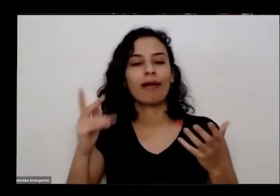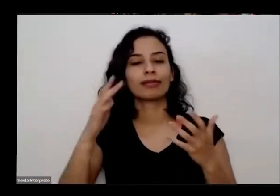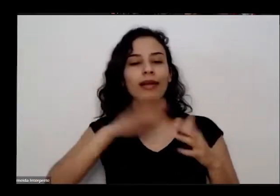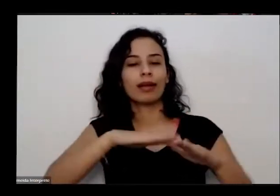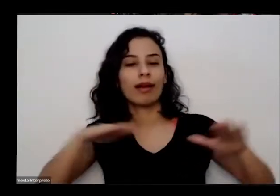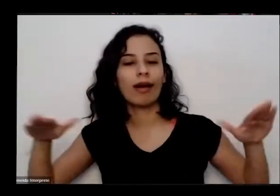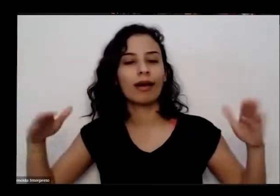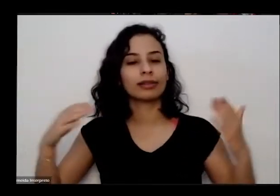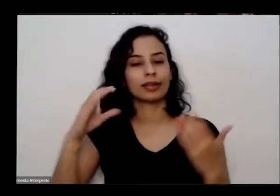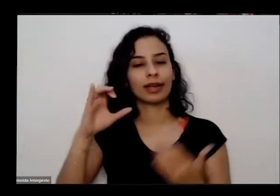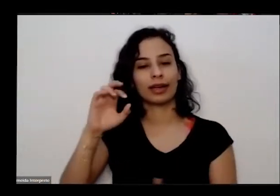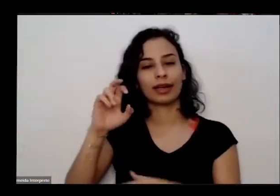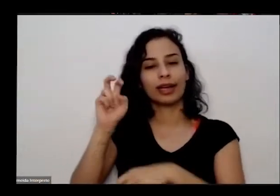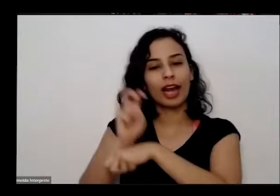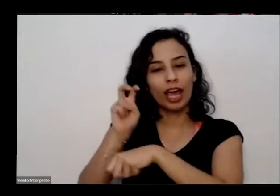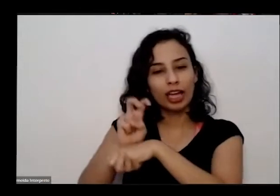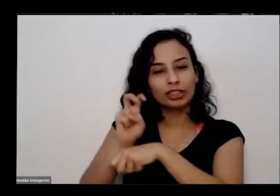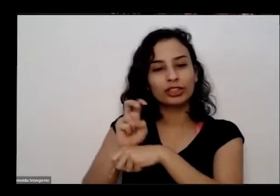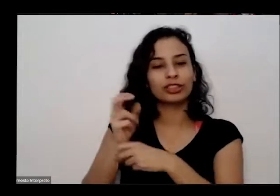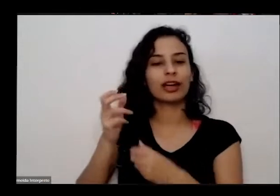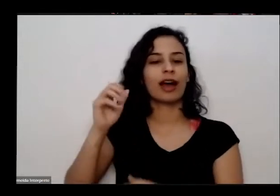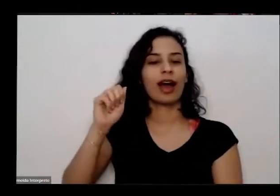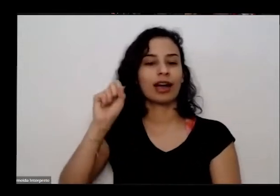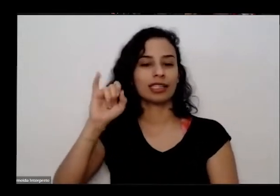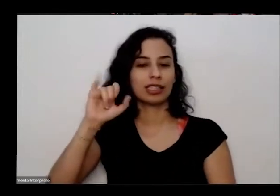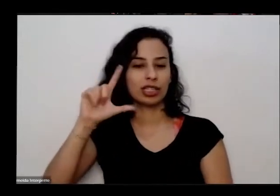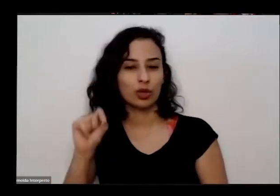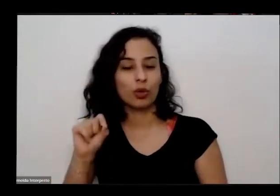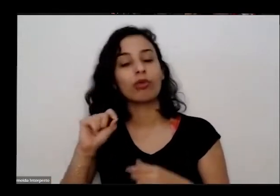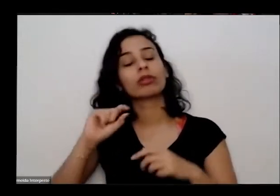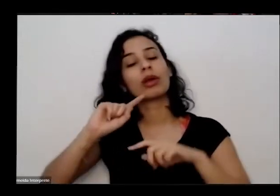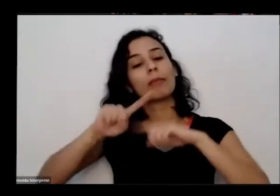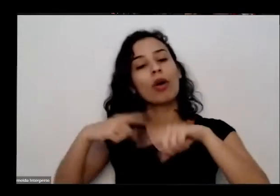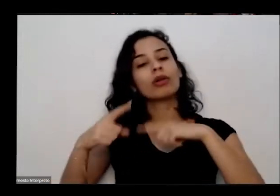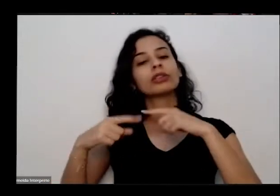se tornar um consultor de organizações não-governamentais empresas restaurantes